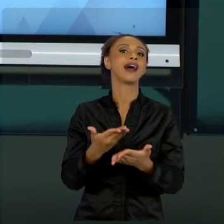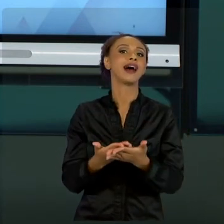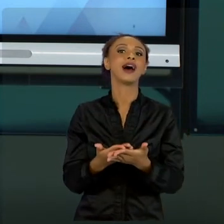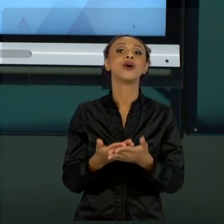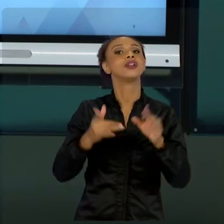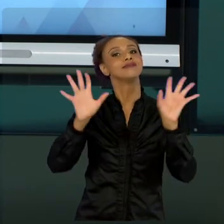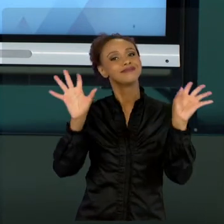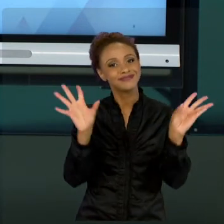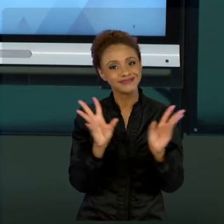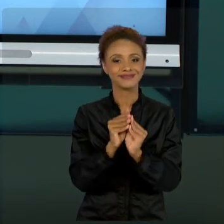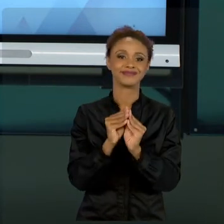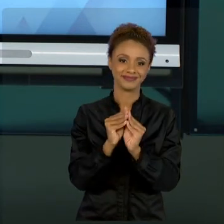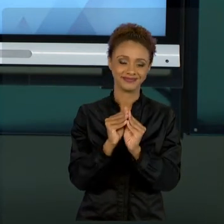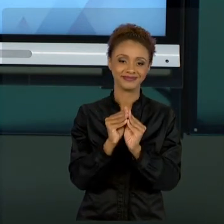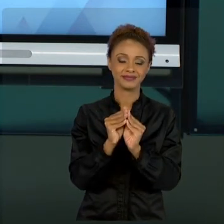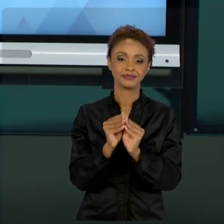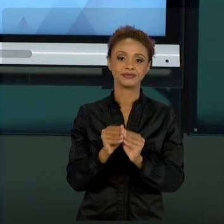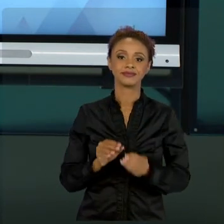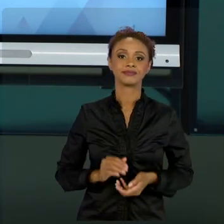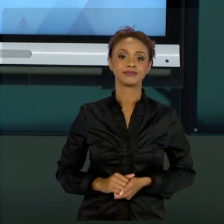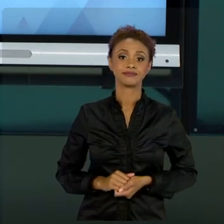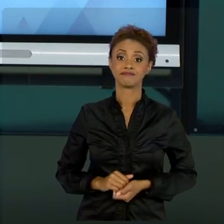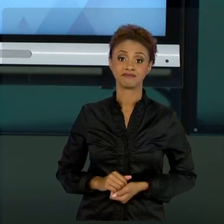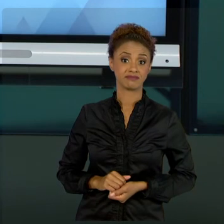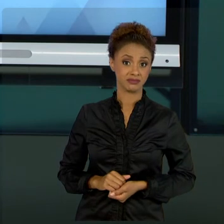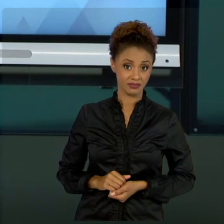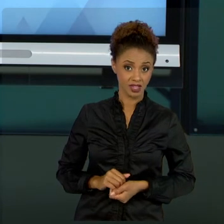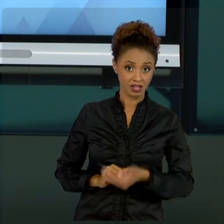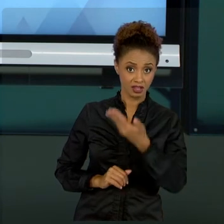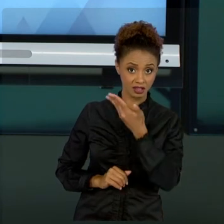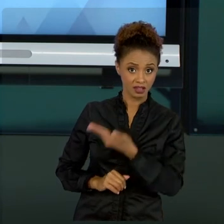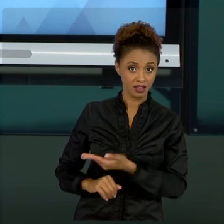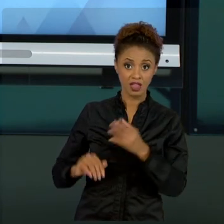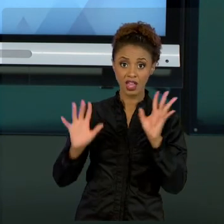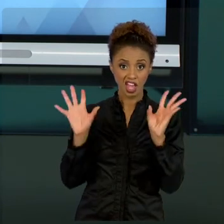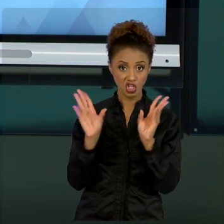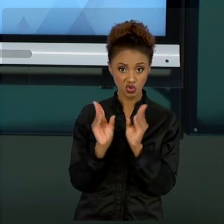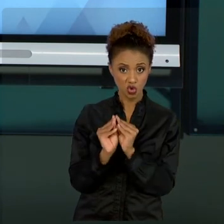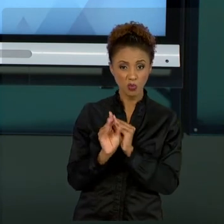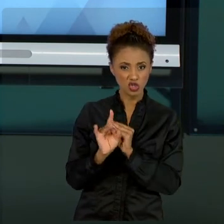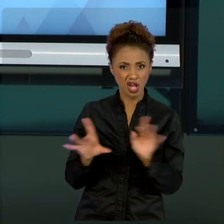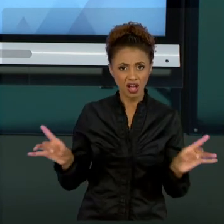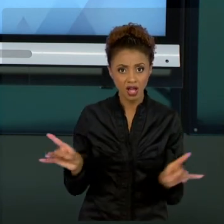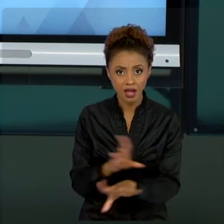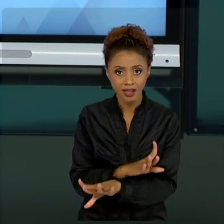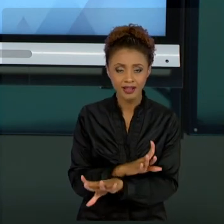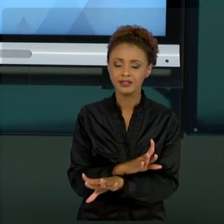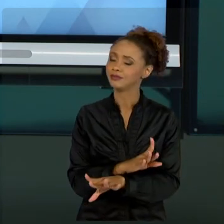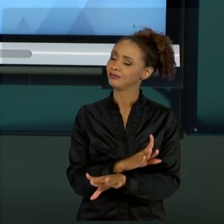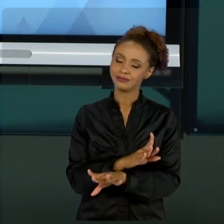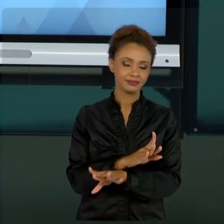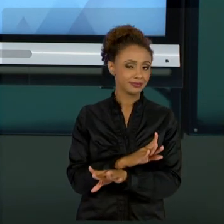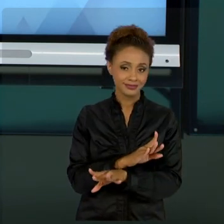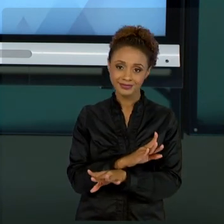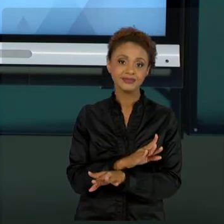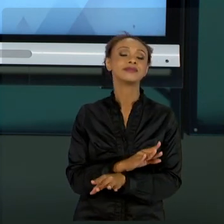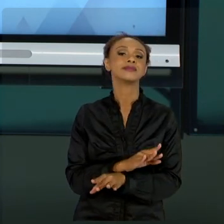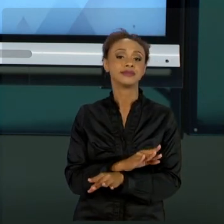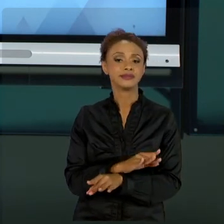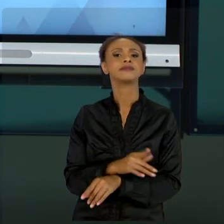VOCÊS. ESSE RESUMO NÃO SE BASTA PER SI, SIGNIFICA QUE FOI UMA COISA REALIZADA, QUER DIZER, UM